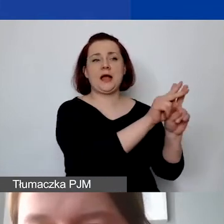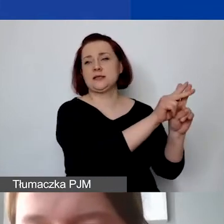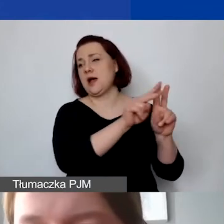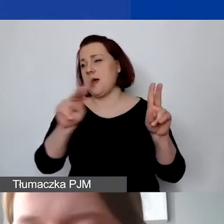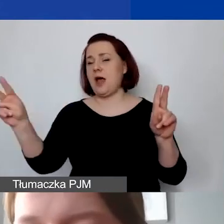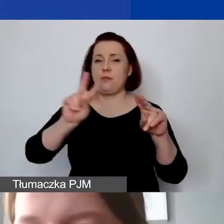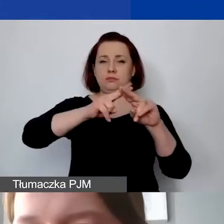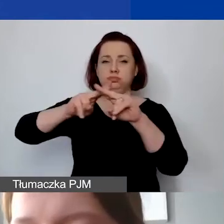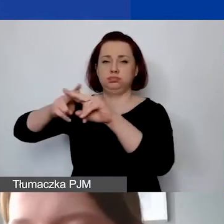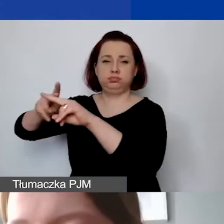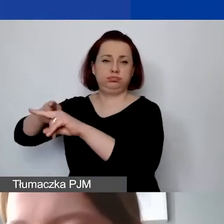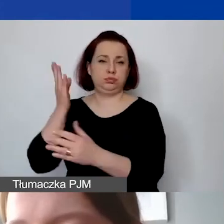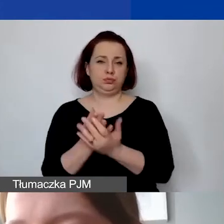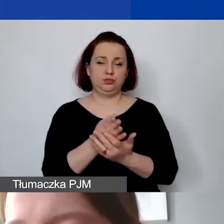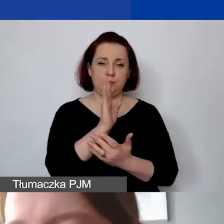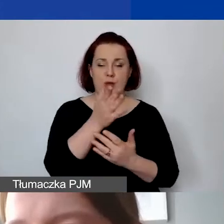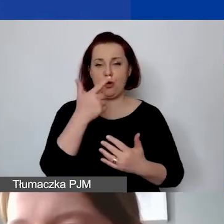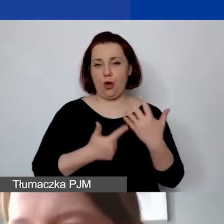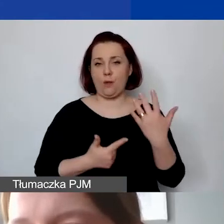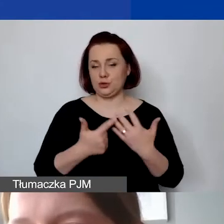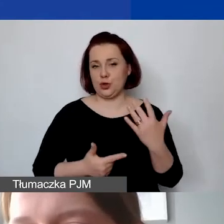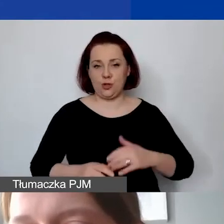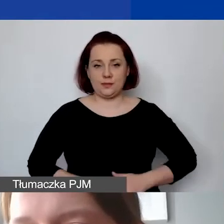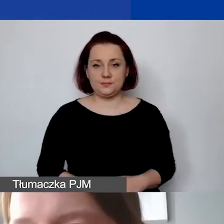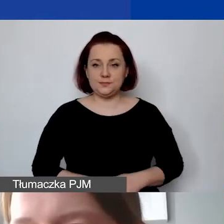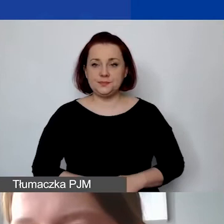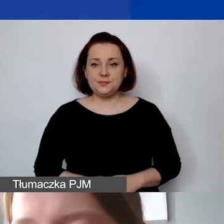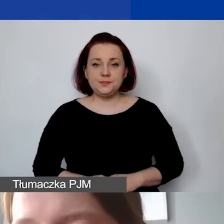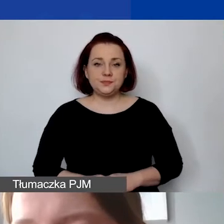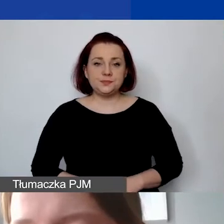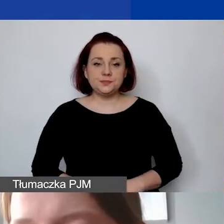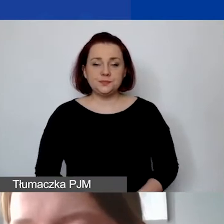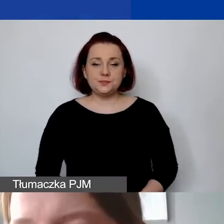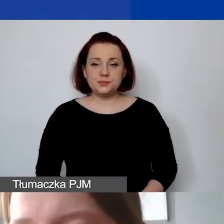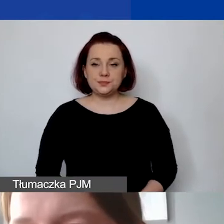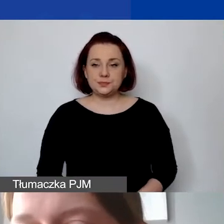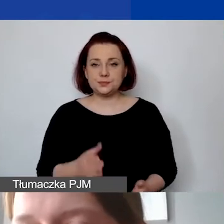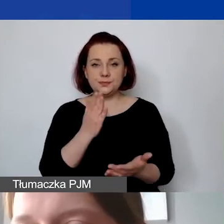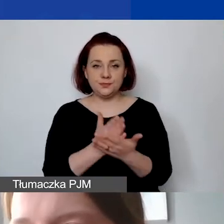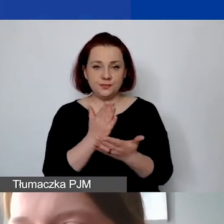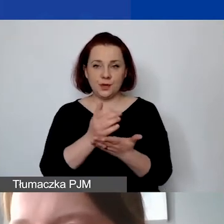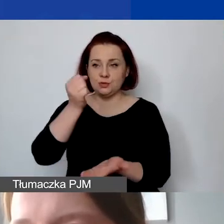Proszę spojrzeć. Od razu mamy pomniejszoną kwotę grantu o 10%,